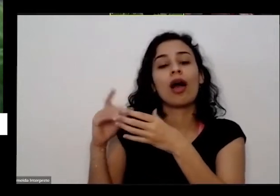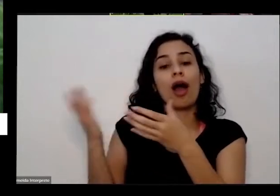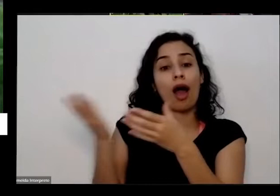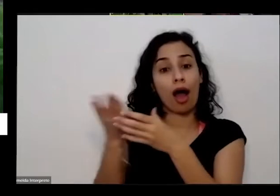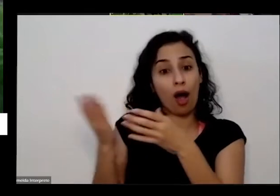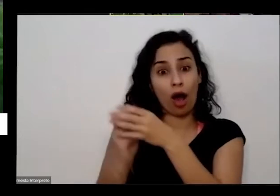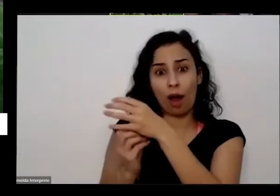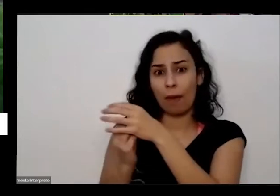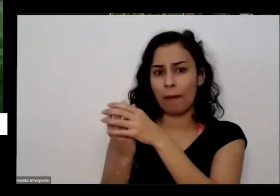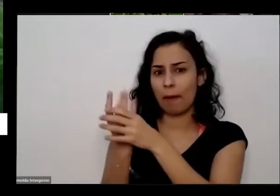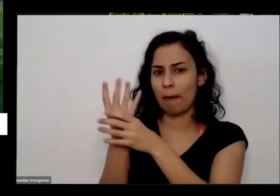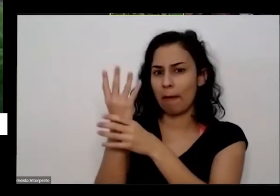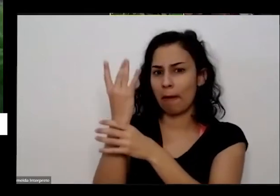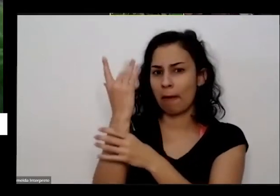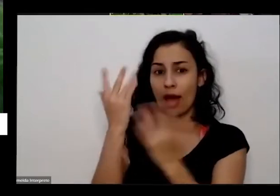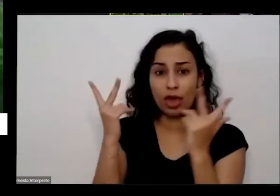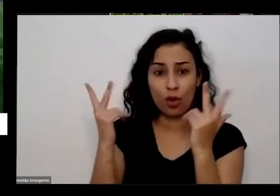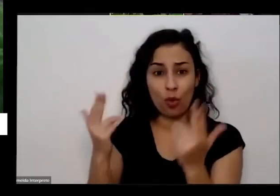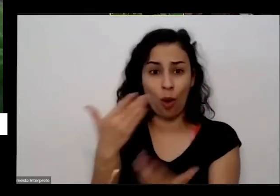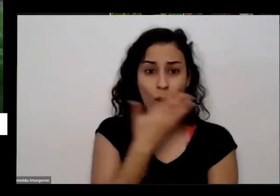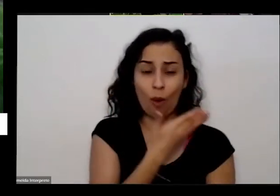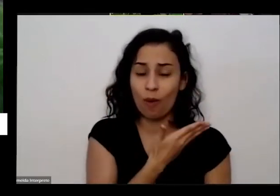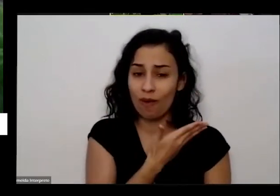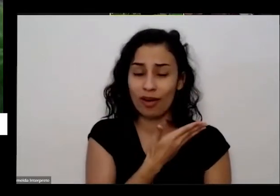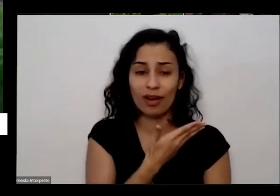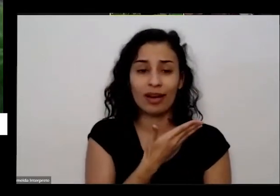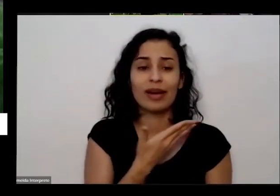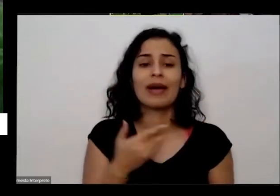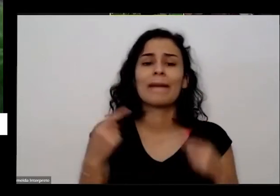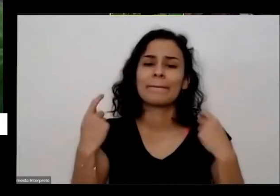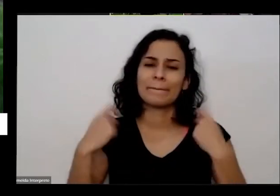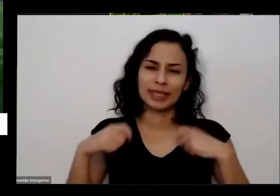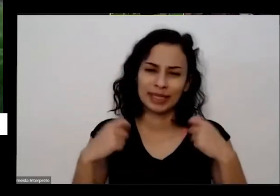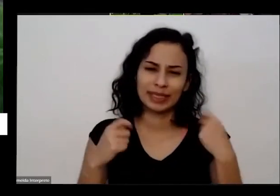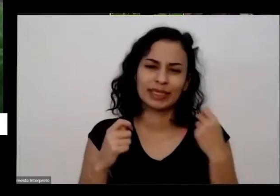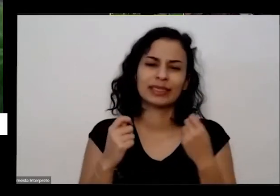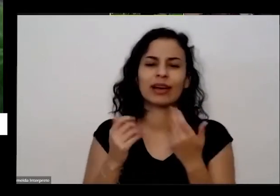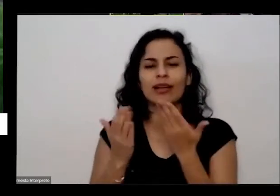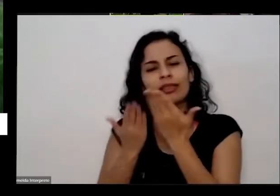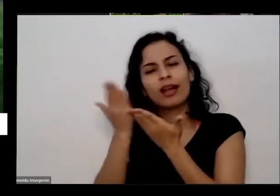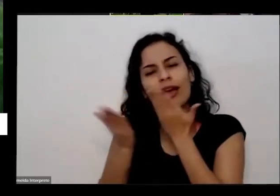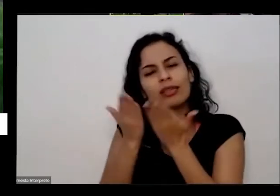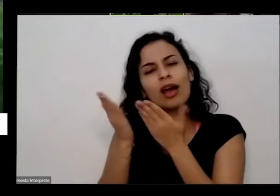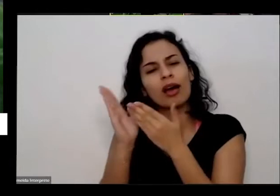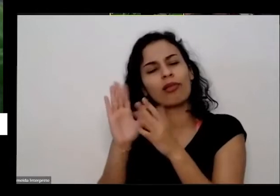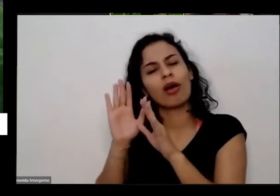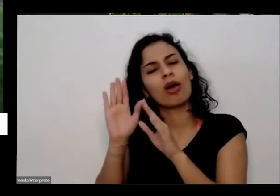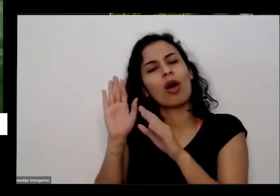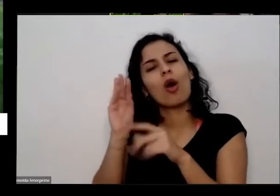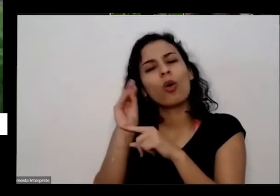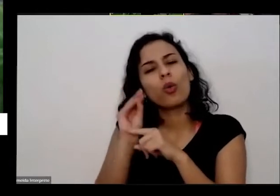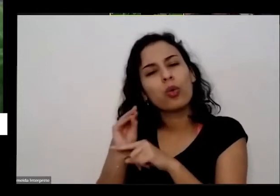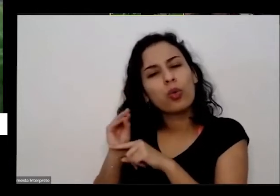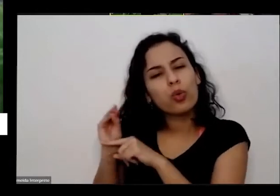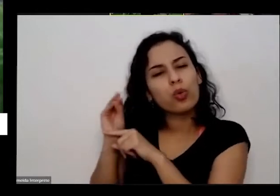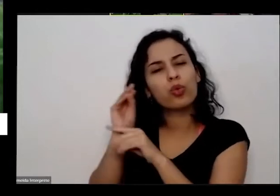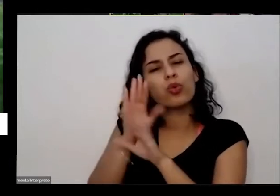tá desse tamanho ela precisou ser tratada com cuidado com carinho se você colocar alimentos